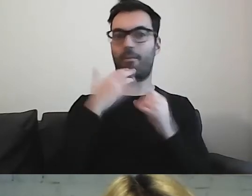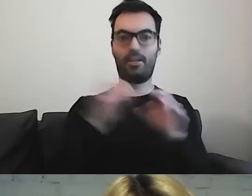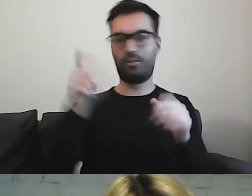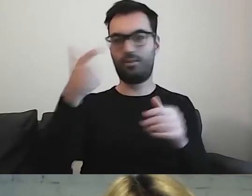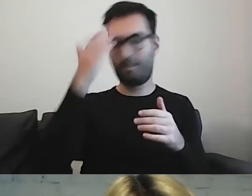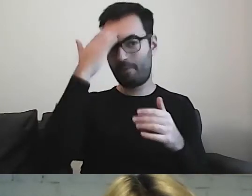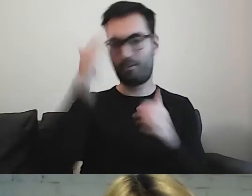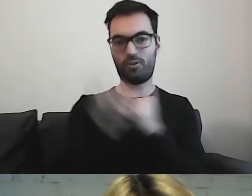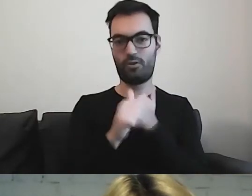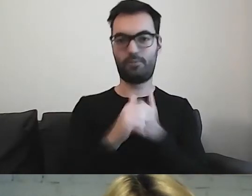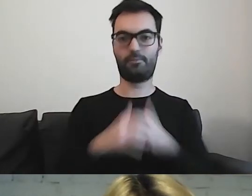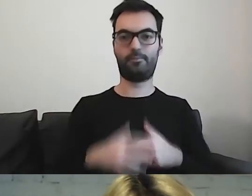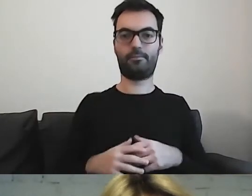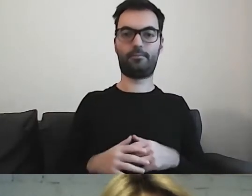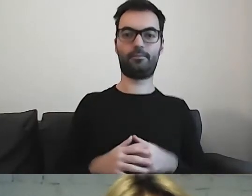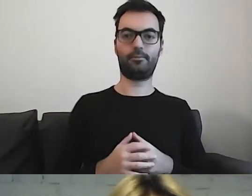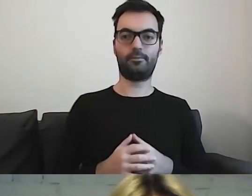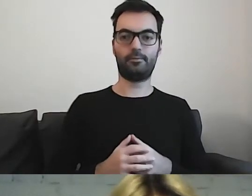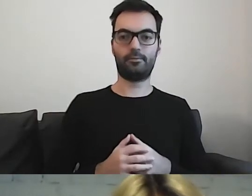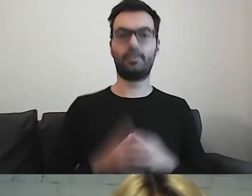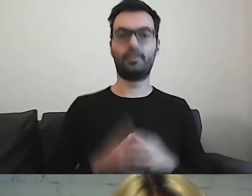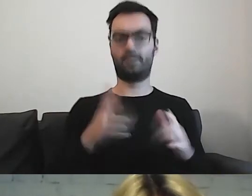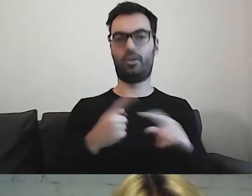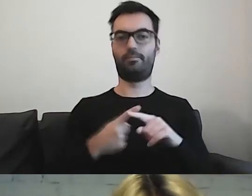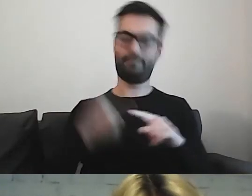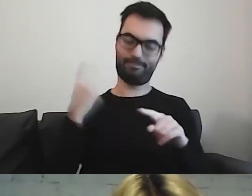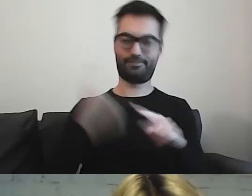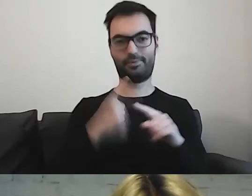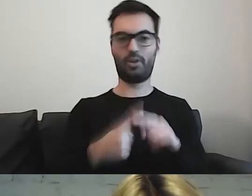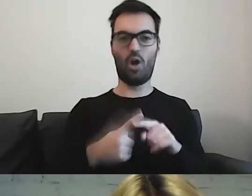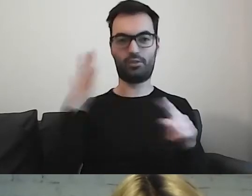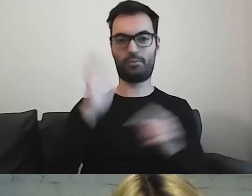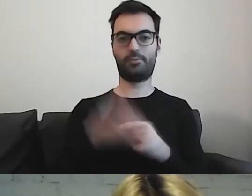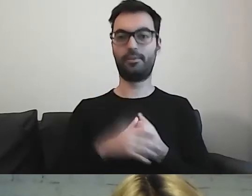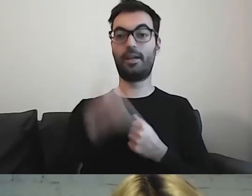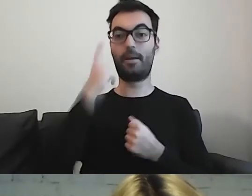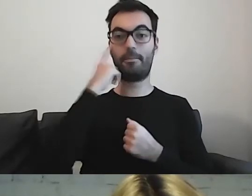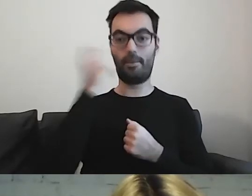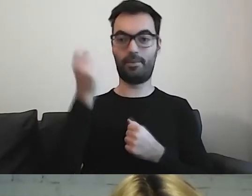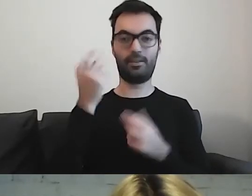Teraz będzie ostro. Pamiętajcie, że to nie jest wymysł.